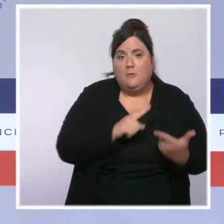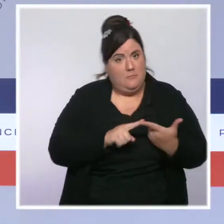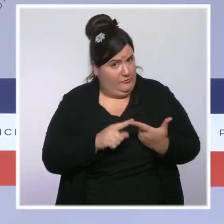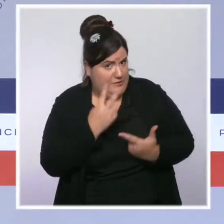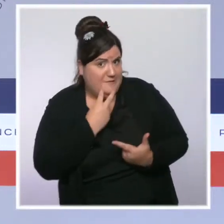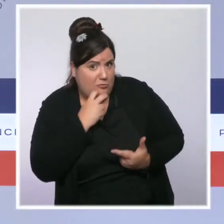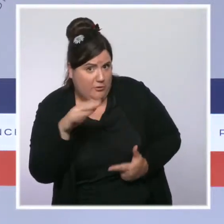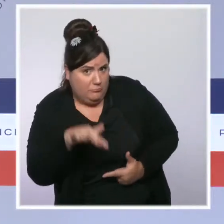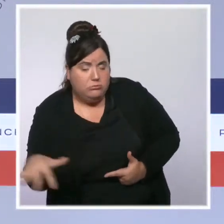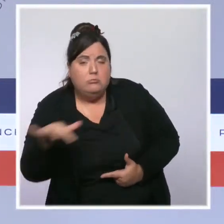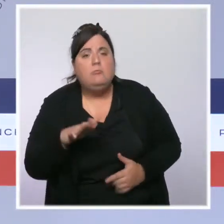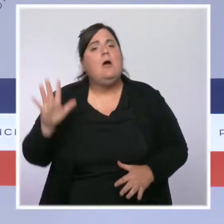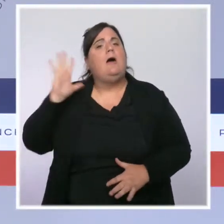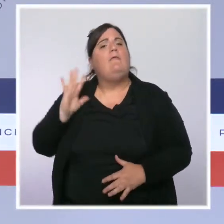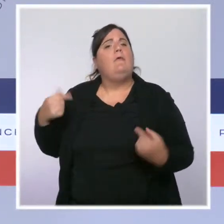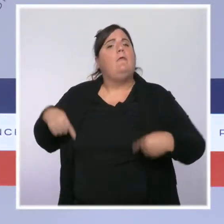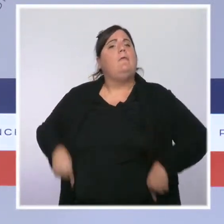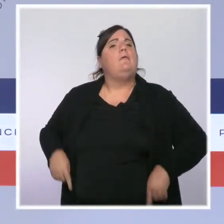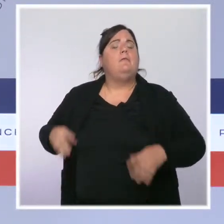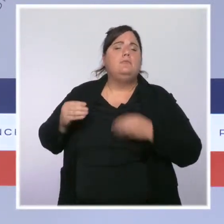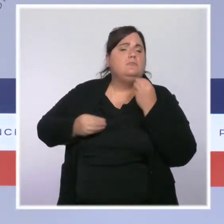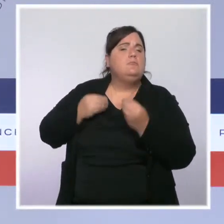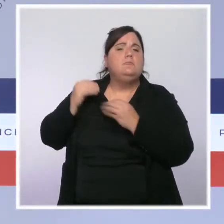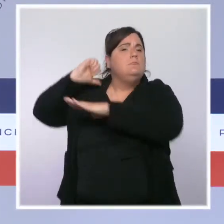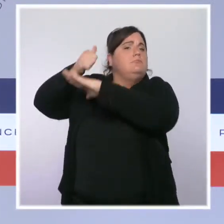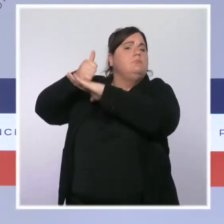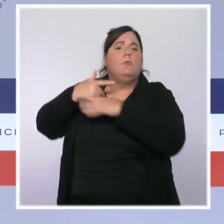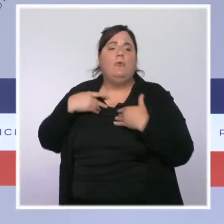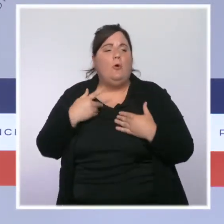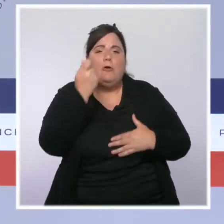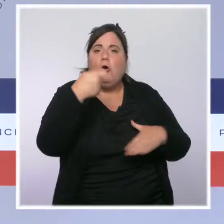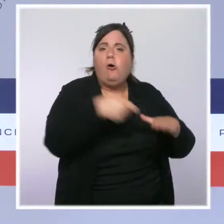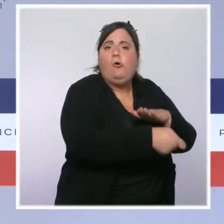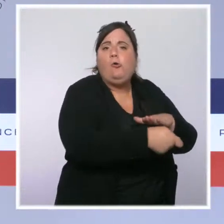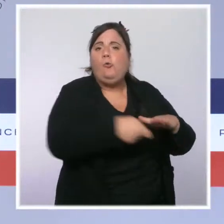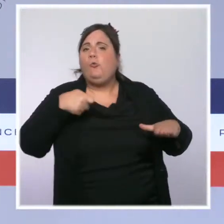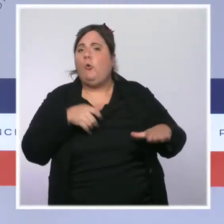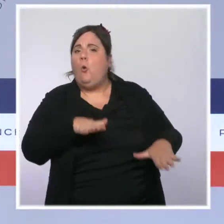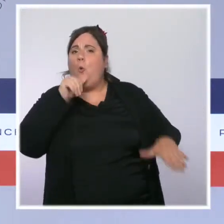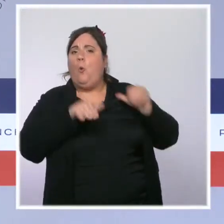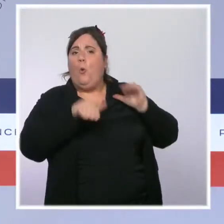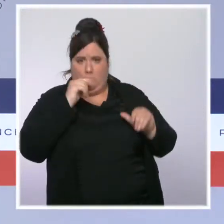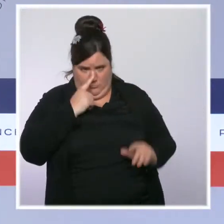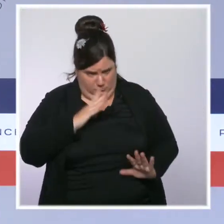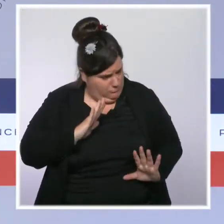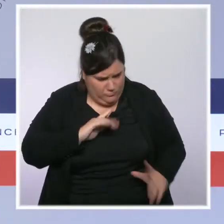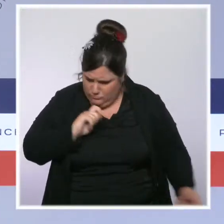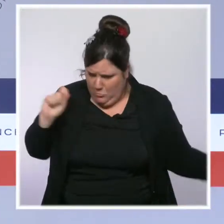et l'oméga de leur politique de sécurité, nous avons définitivement inversé la tendance et fait revenir l'uniforme dans la rue.